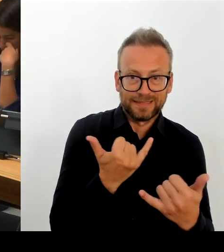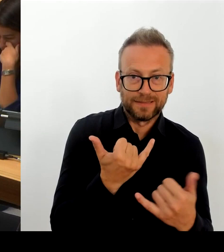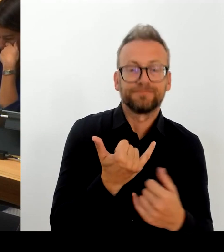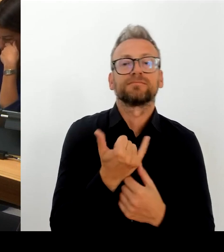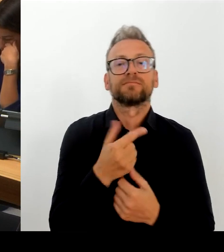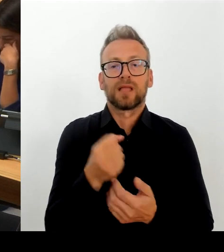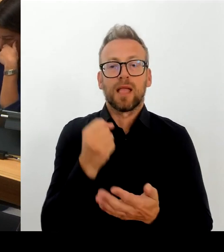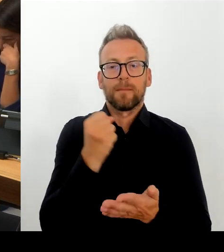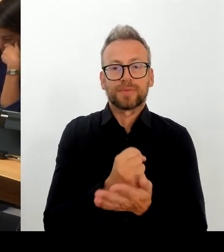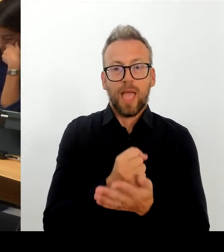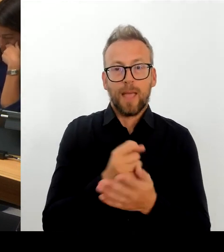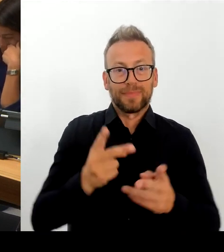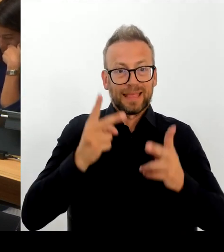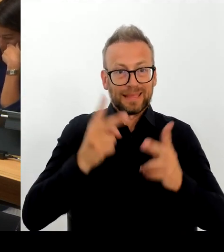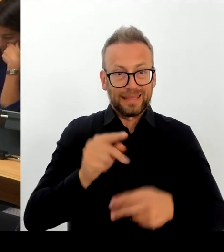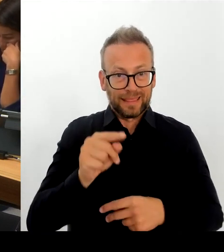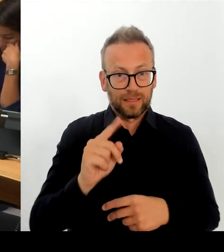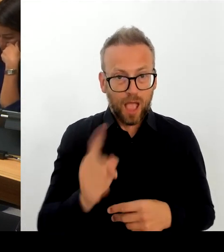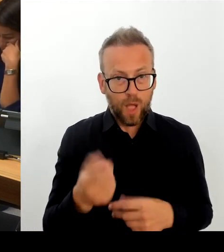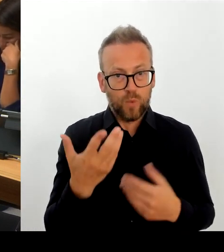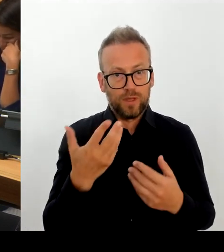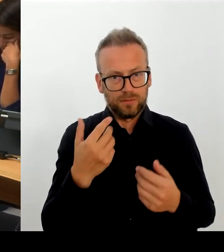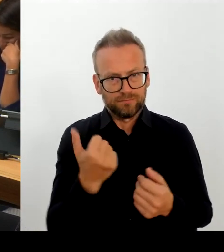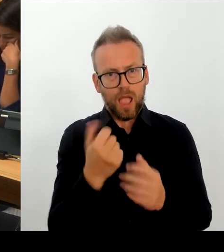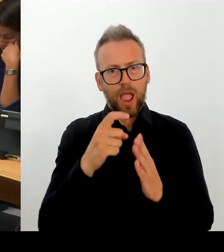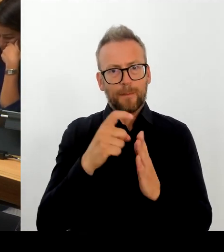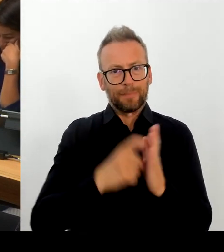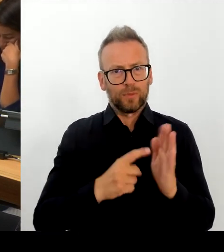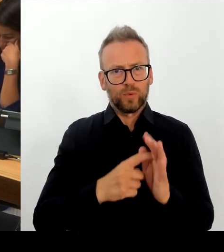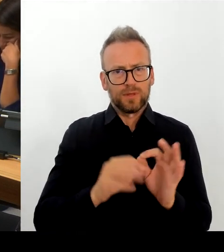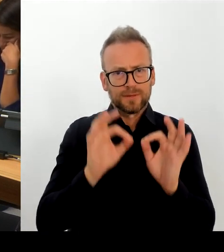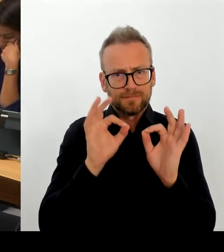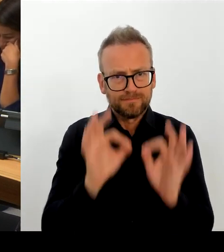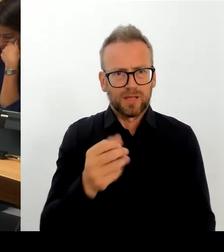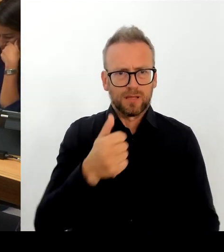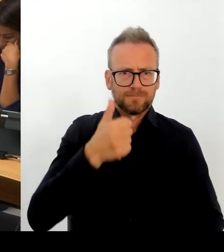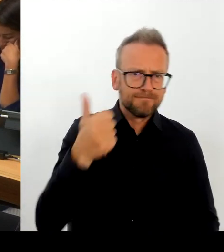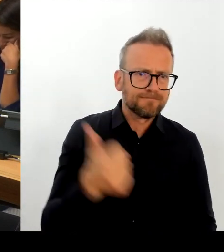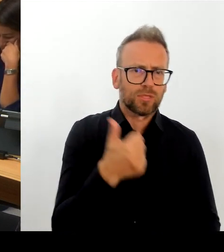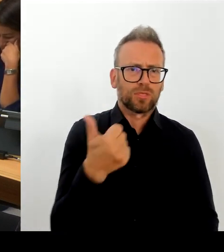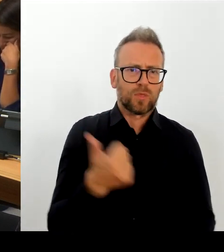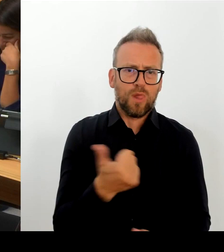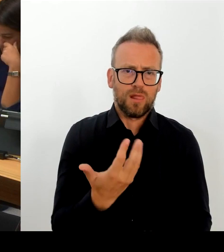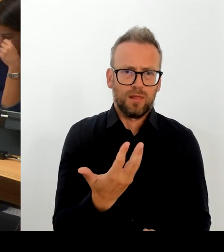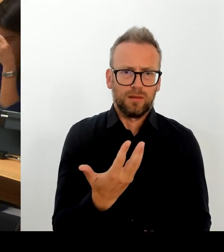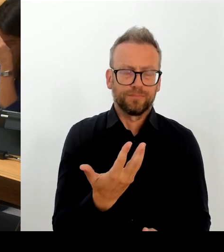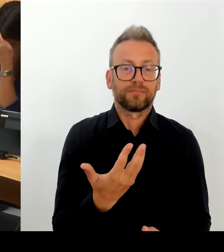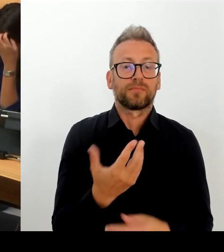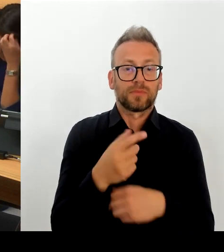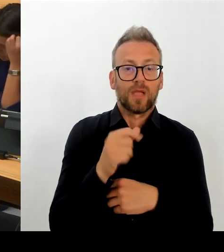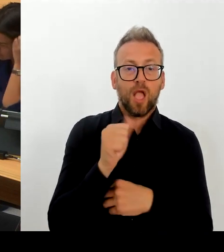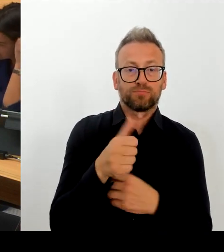meinen Gesprächspartnern in der GDL, dass wir als Ballungsraum, das wir auch als Hauptstadt in dieser besonderen